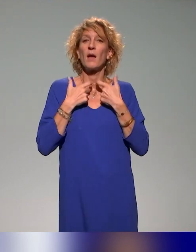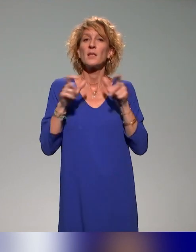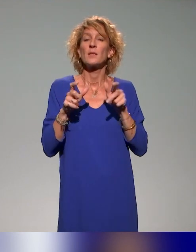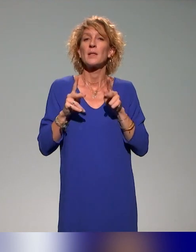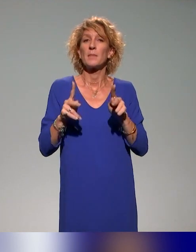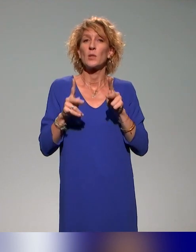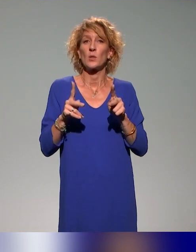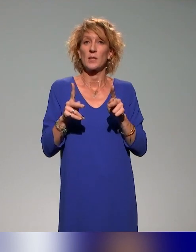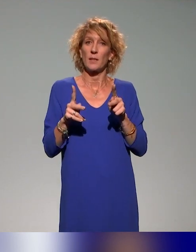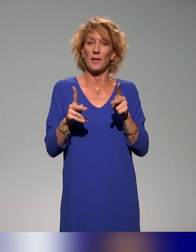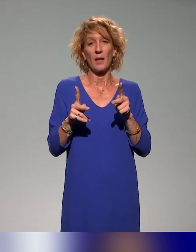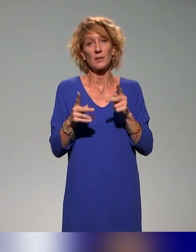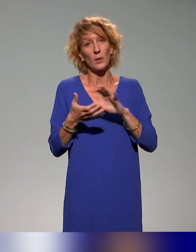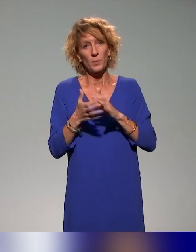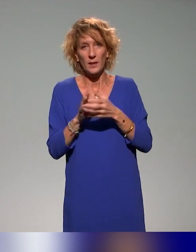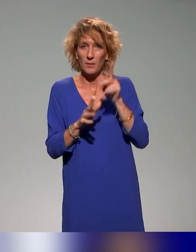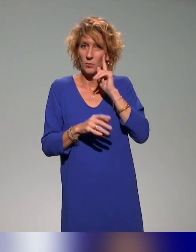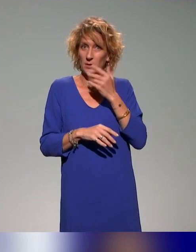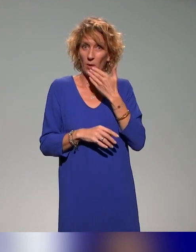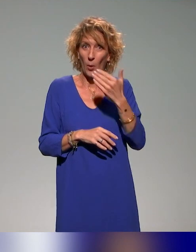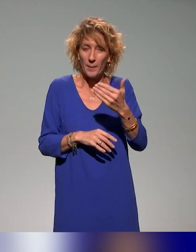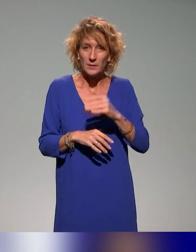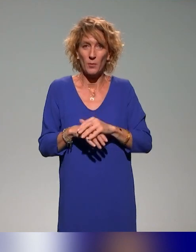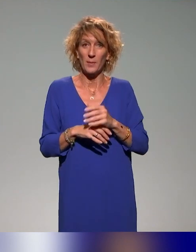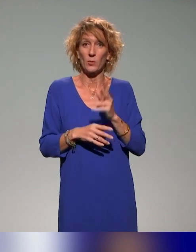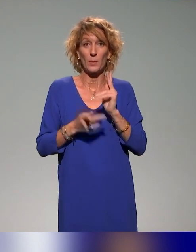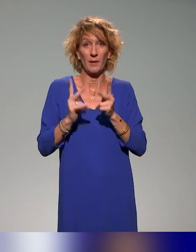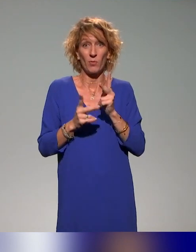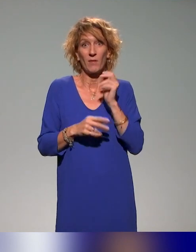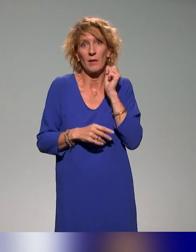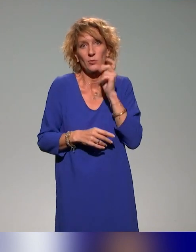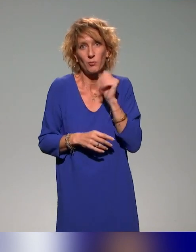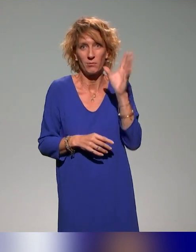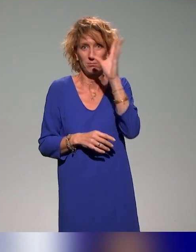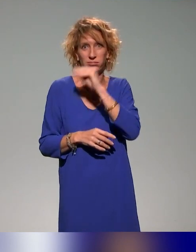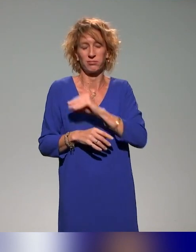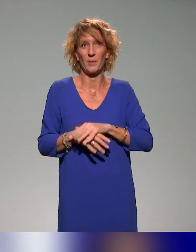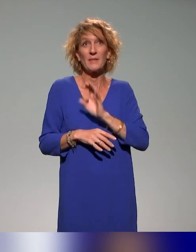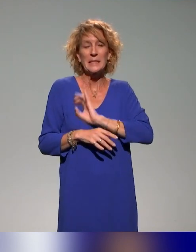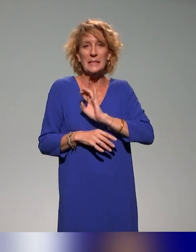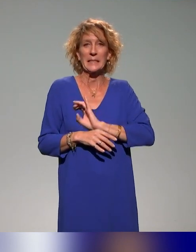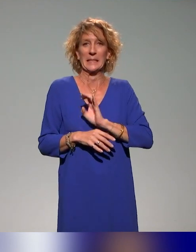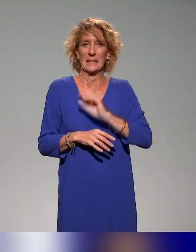est assez délicat, c'est les remerciements parce que, très souvent, on en oublie. Donc je vais essayer de ne pas en oublier et puis je vous remercie